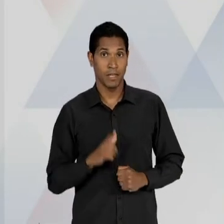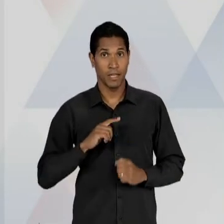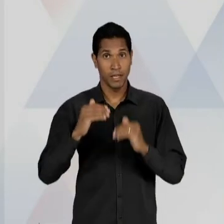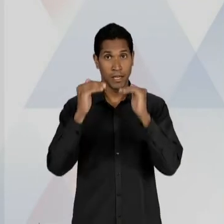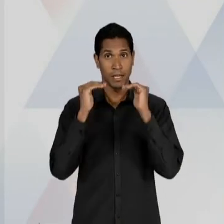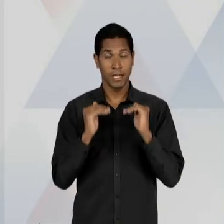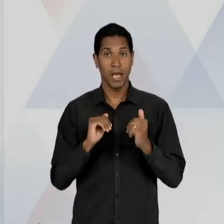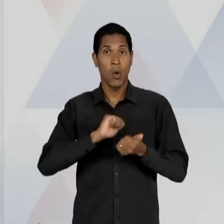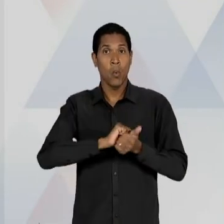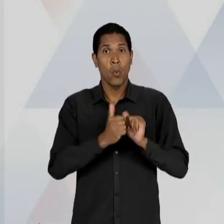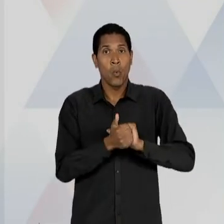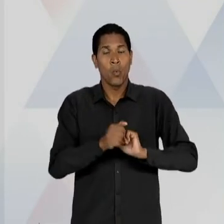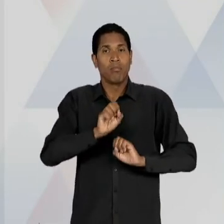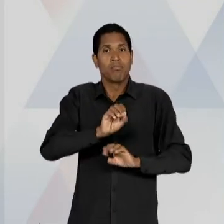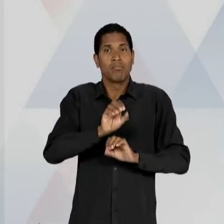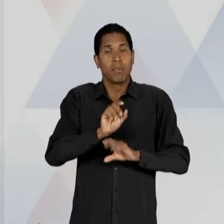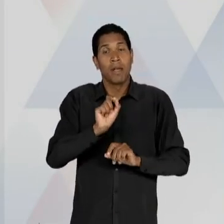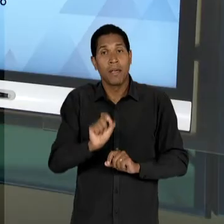PENSADA ENQUANTO UMA SATISFAÇÃO DO CONSUMIDOR, OU